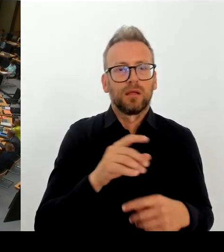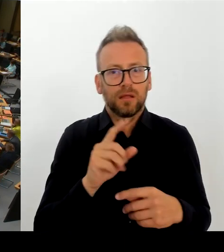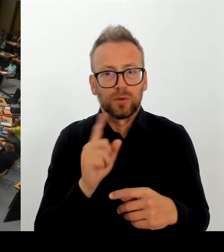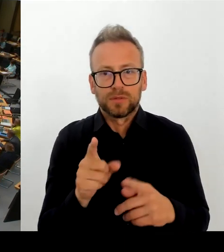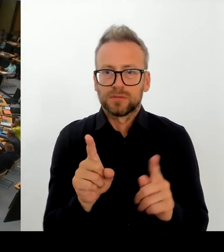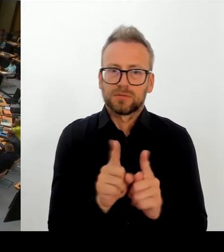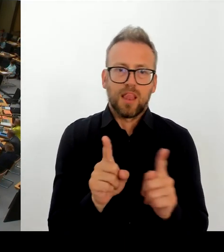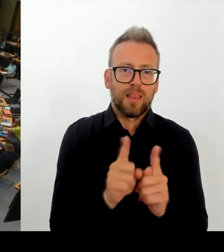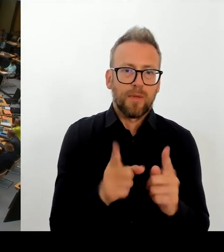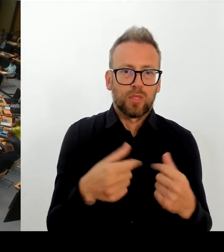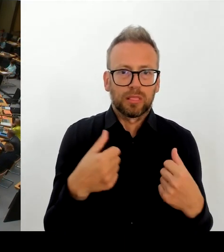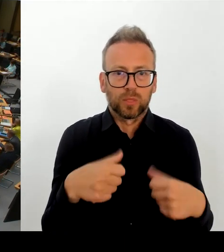Herr Senator Evers.